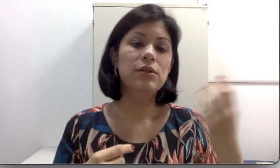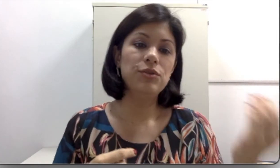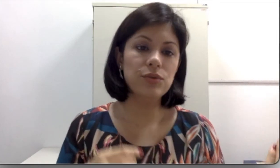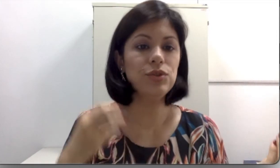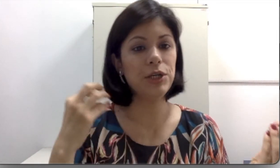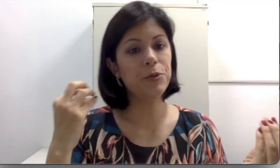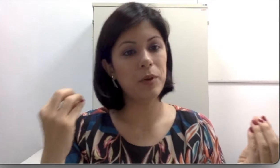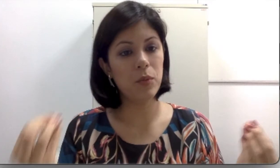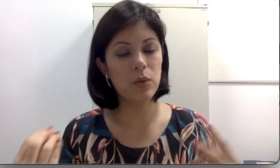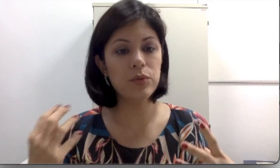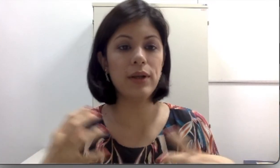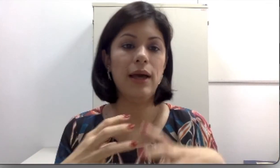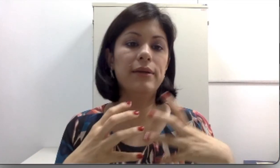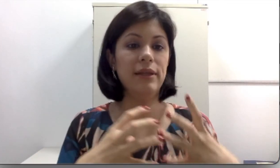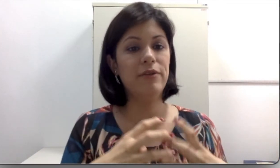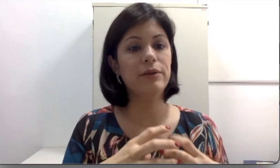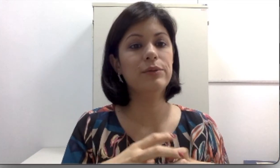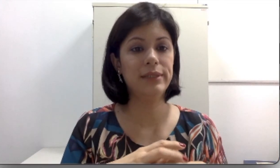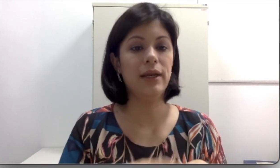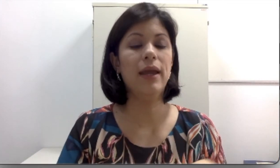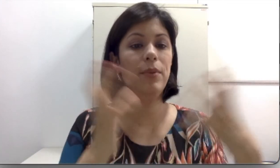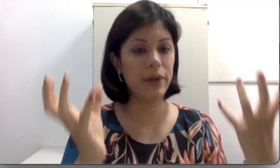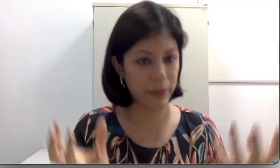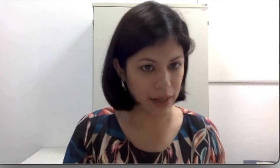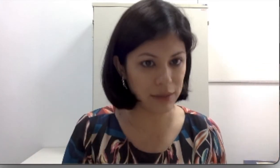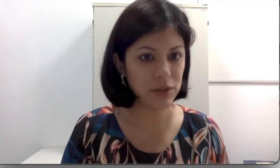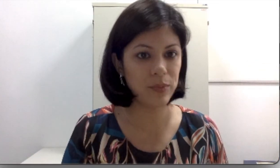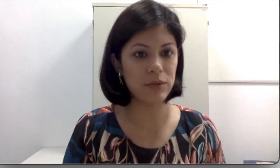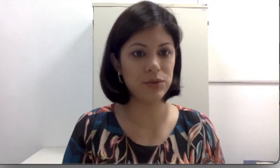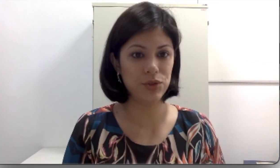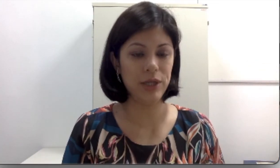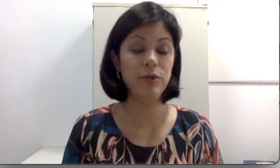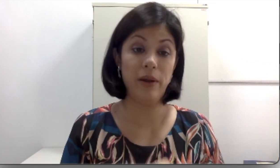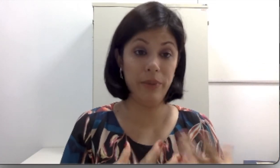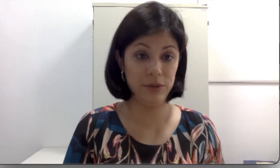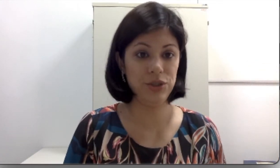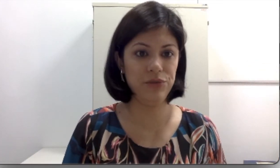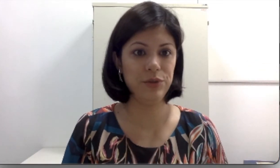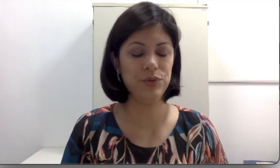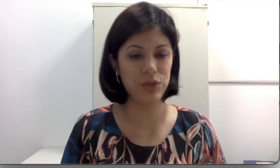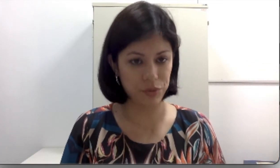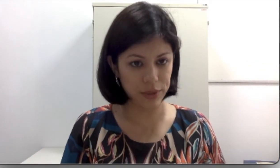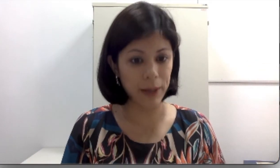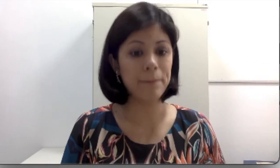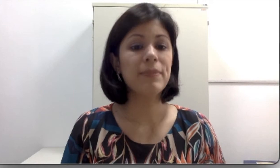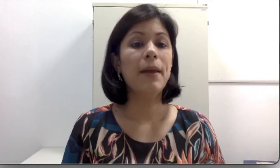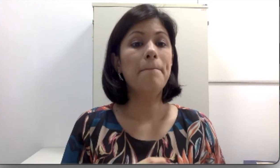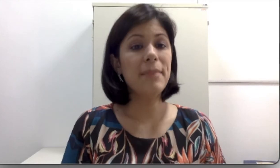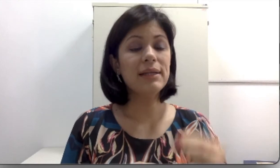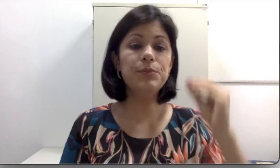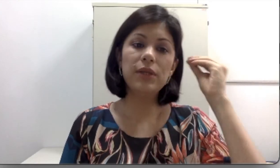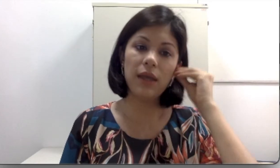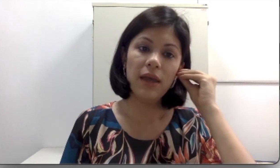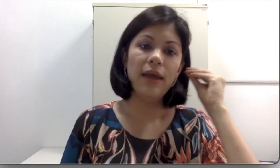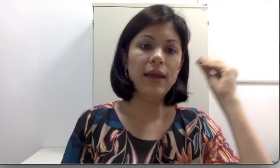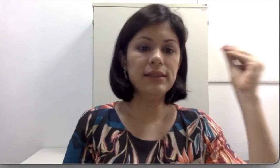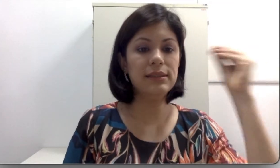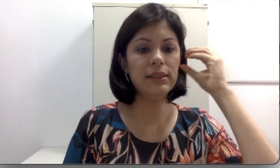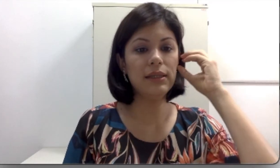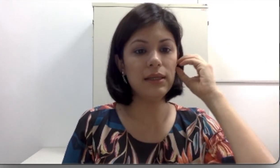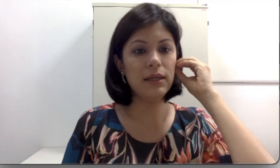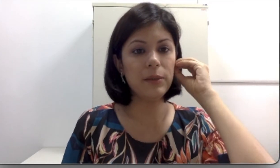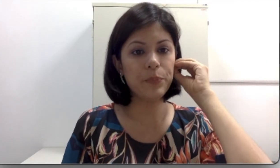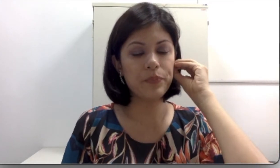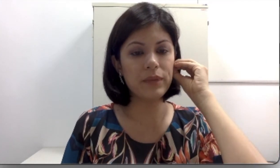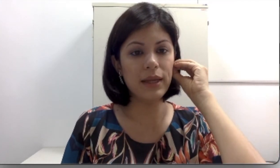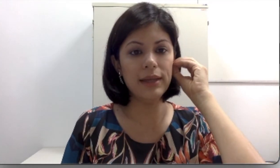de um sujeito para o outro, devendo ser reprogramados para a perda auditiva que o sujeito tem, porque